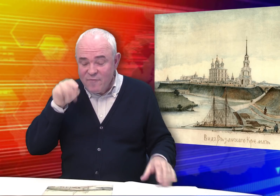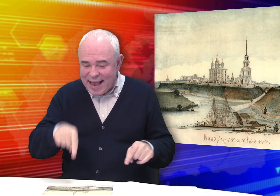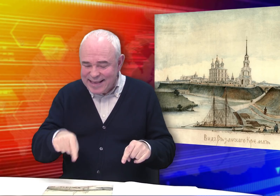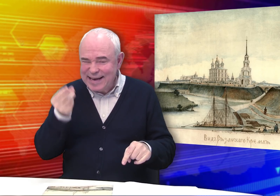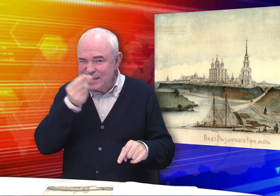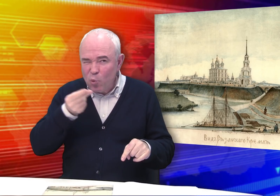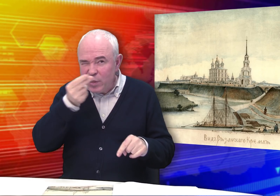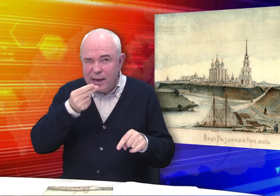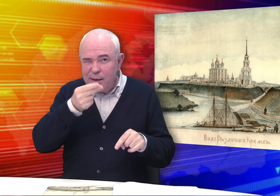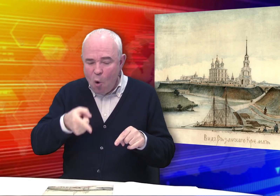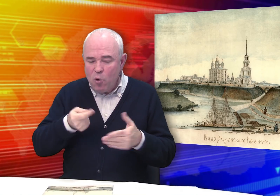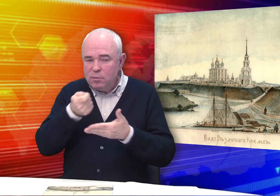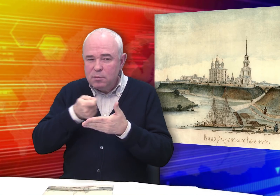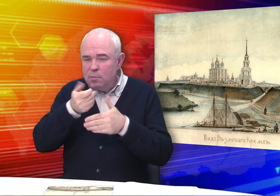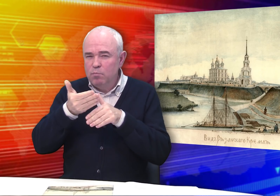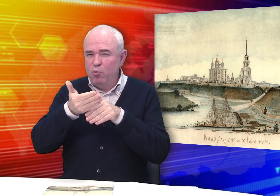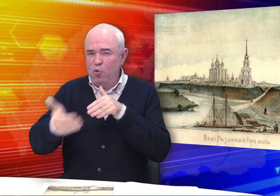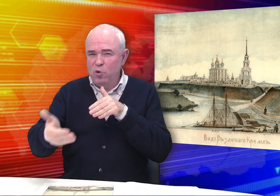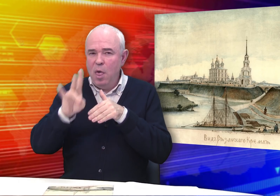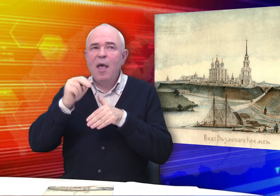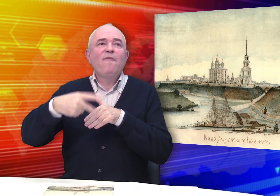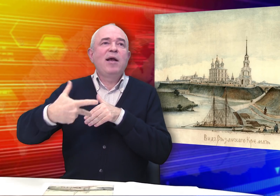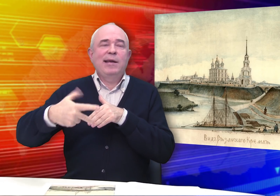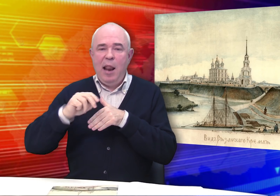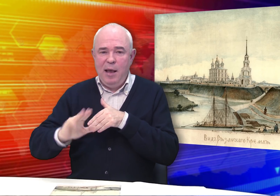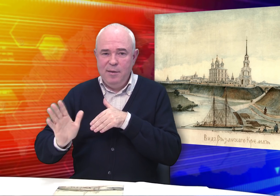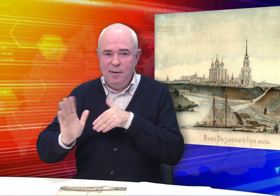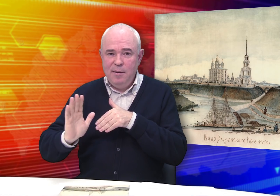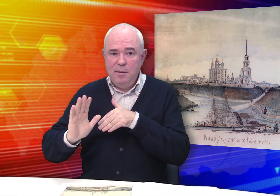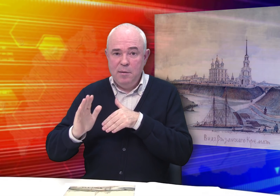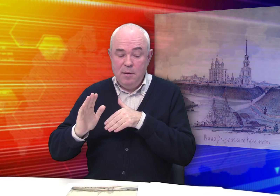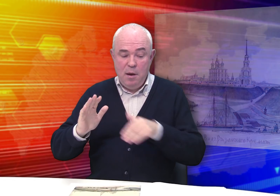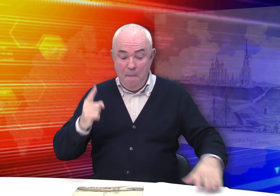Правда, эти рисунки он сделал в позднем возрасте – не в 20-30 лет.